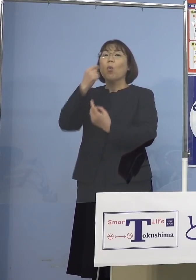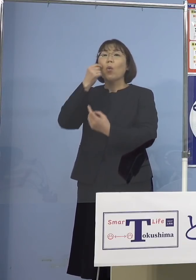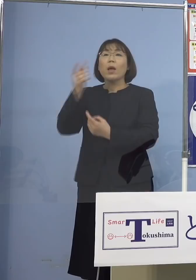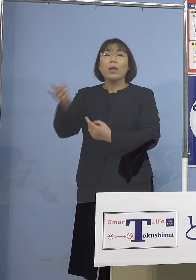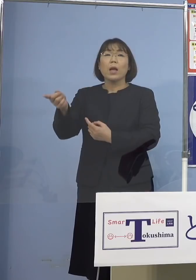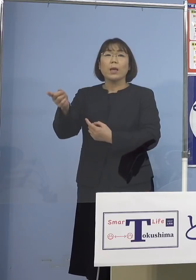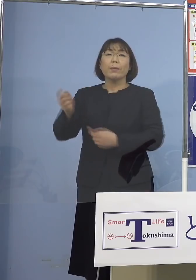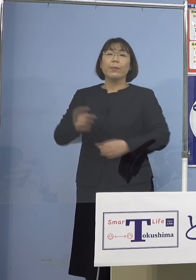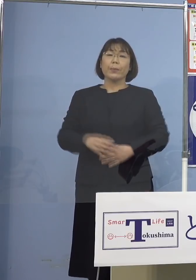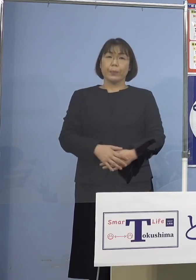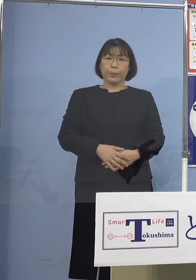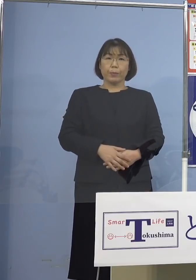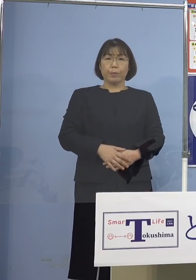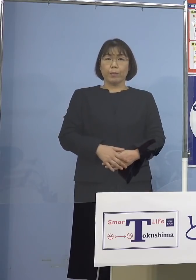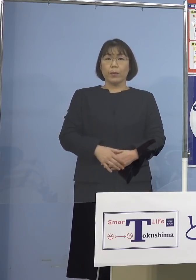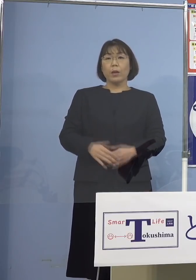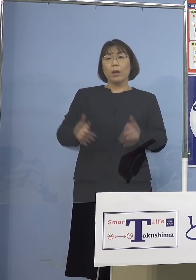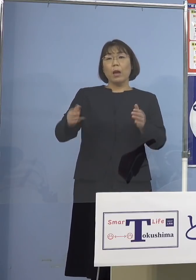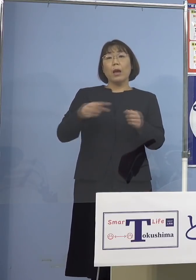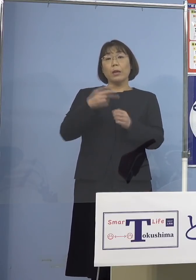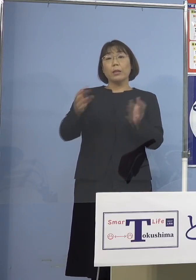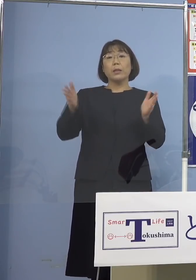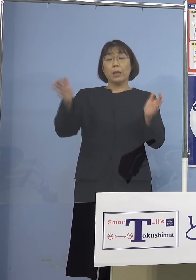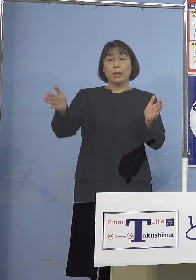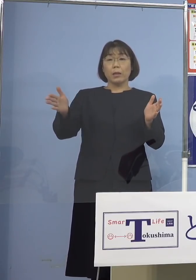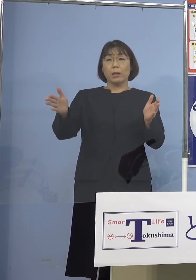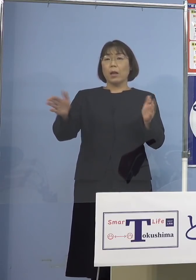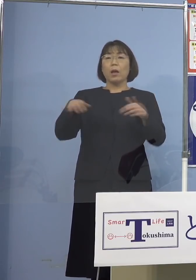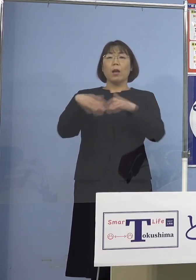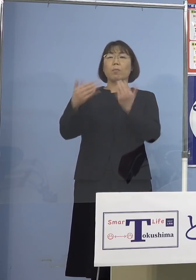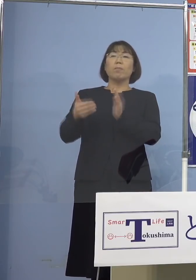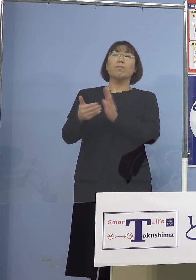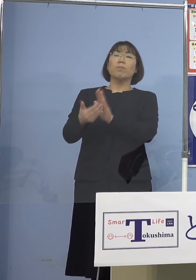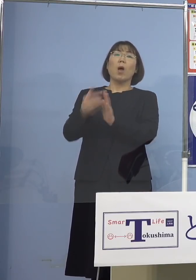この間2年間例えば もう全然無理ということで